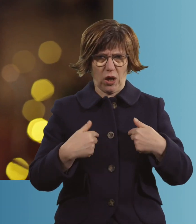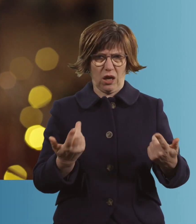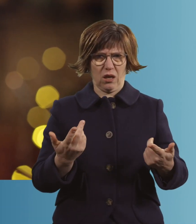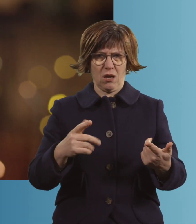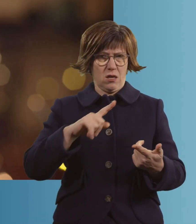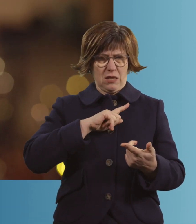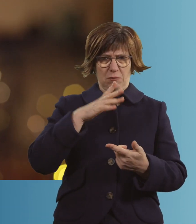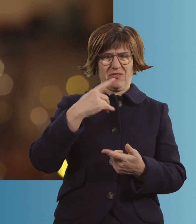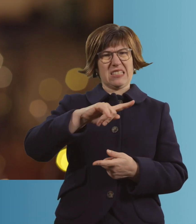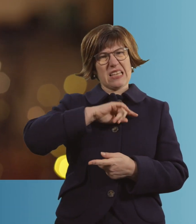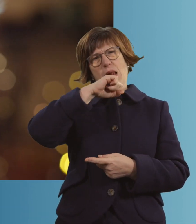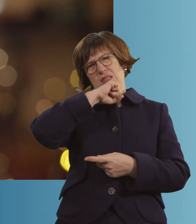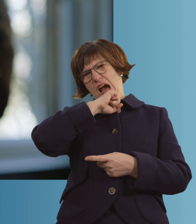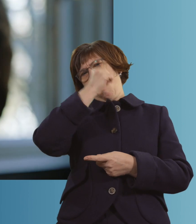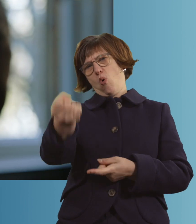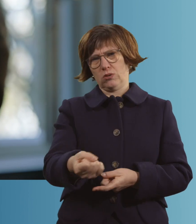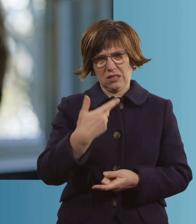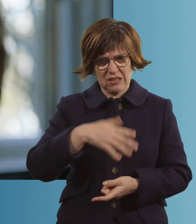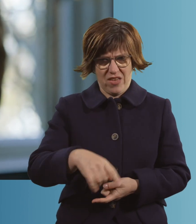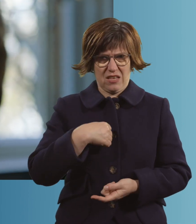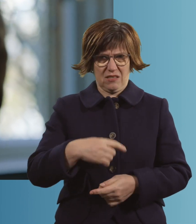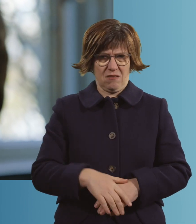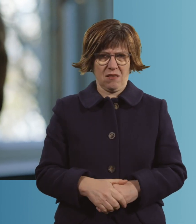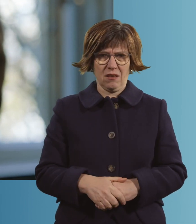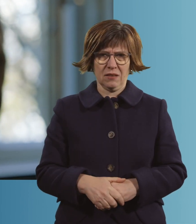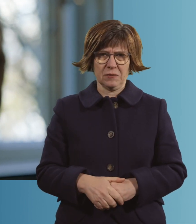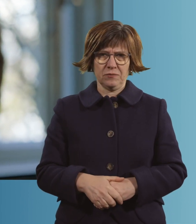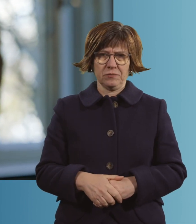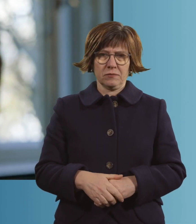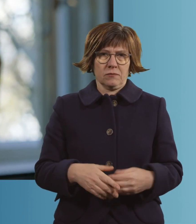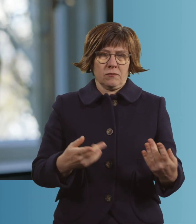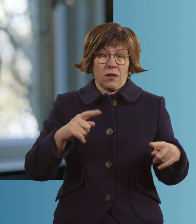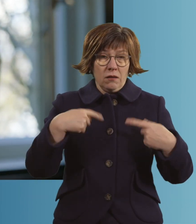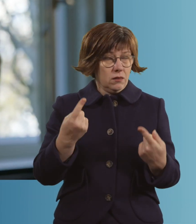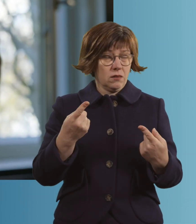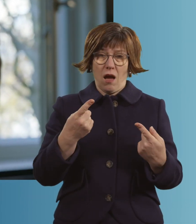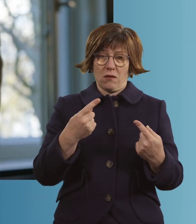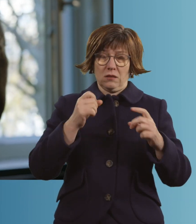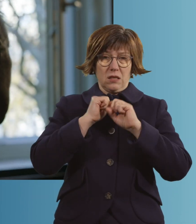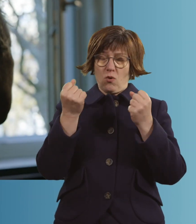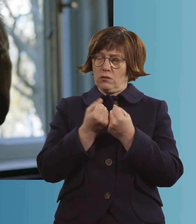Ich muss mich ja dann selber extubiert haben. Irgendwann hast du den Moment, wo du sagst: